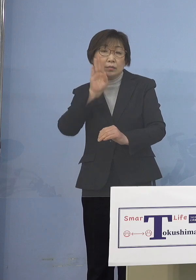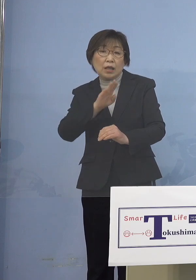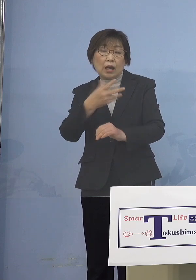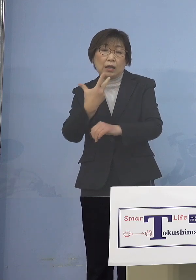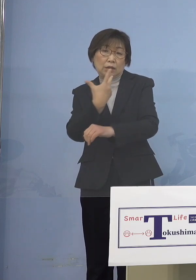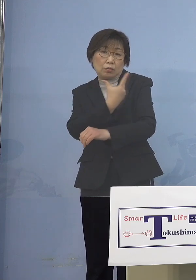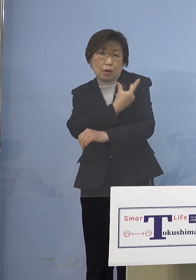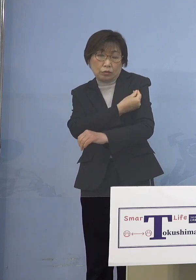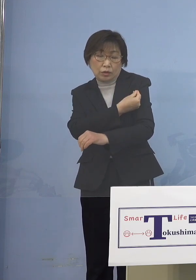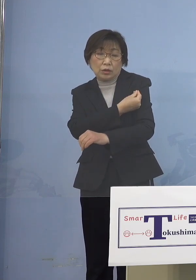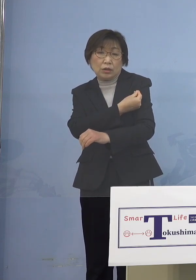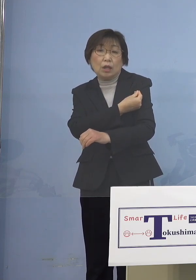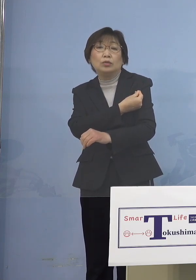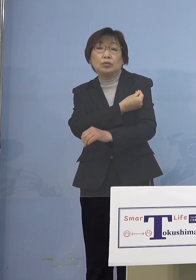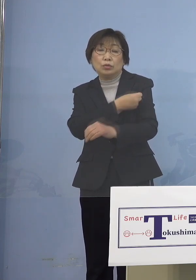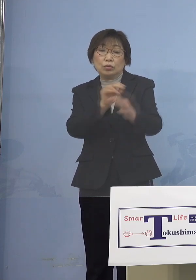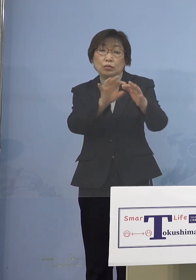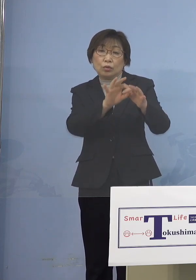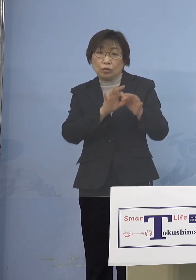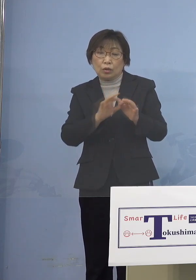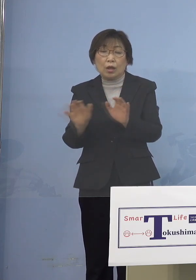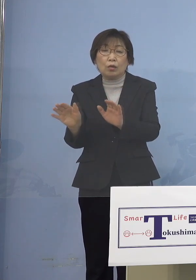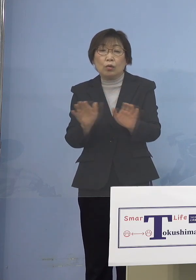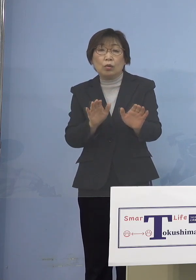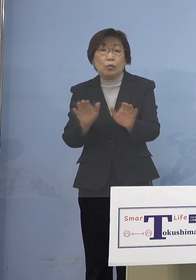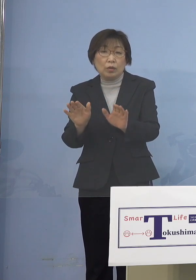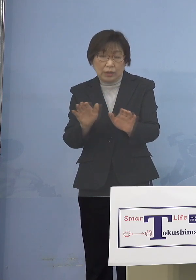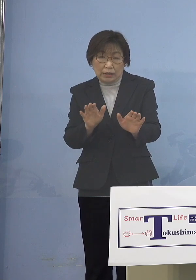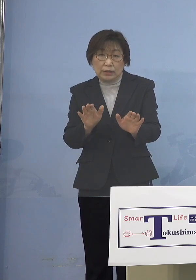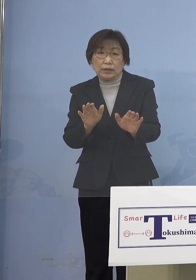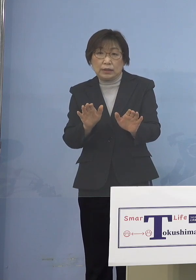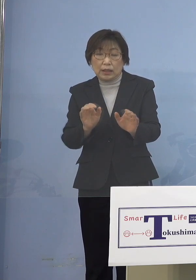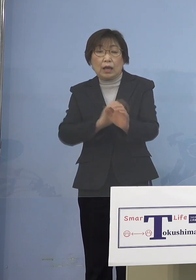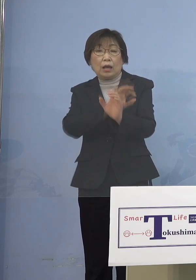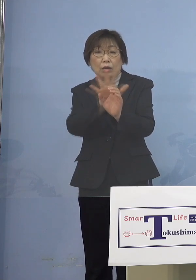子どもさんたちが新型コロナウイルス 感染症から守られる